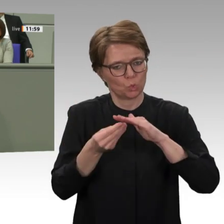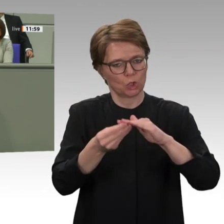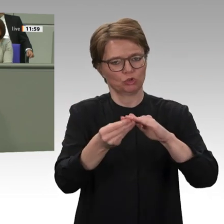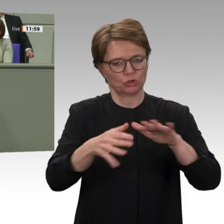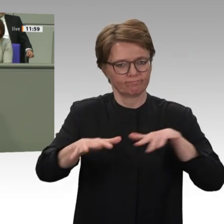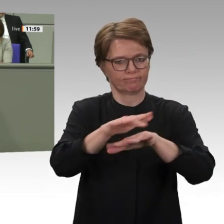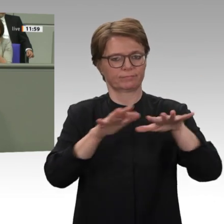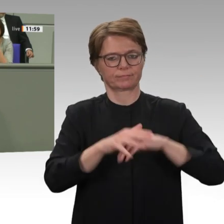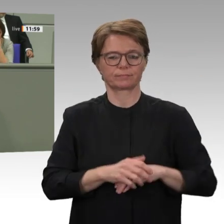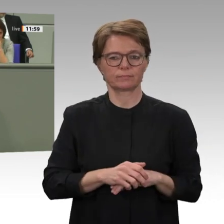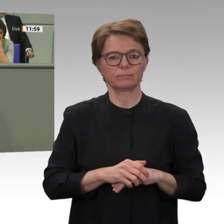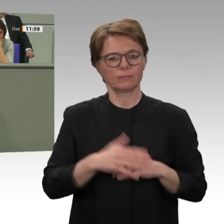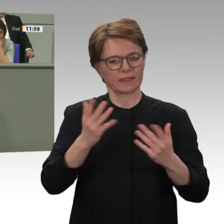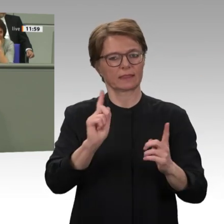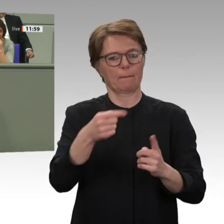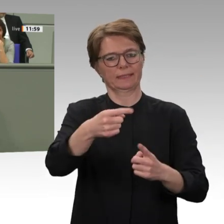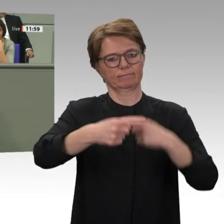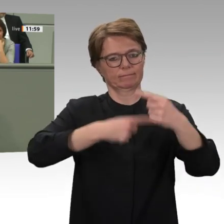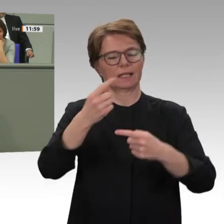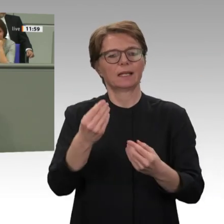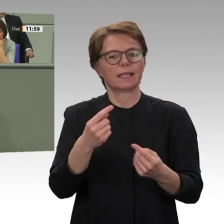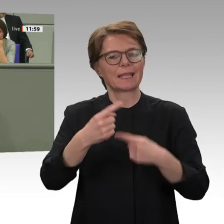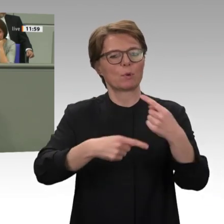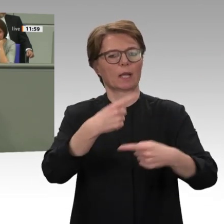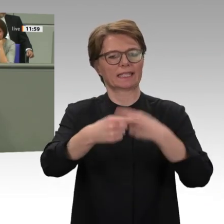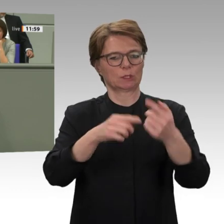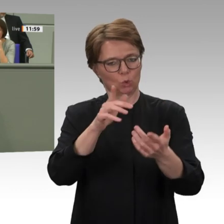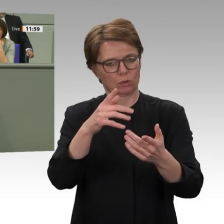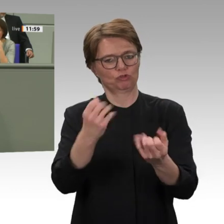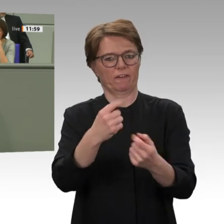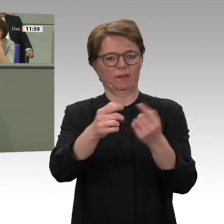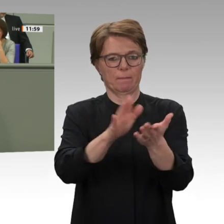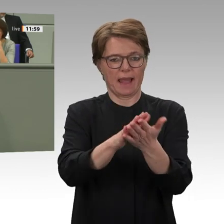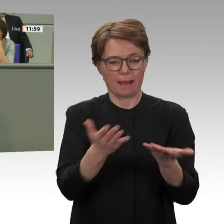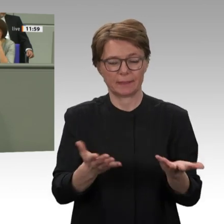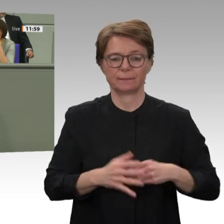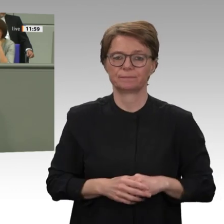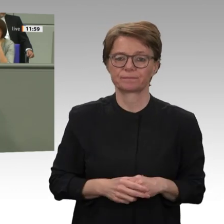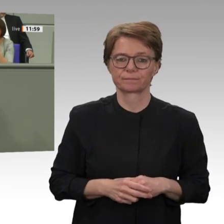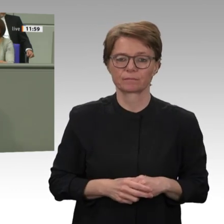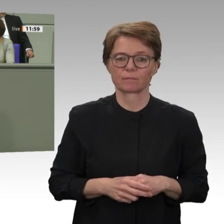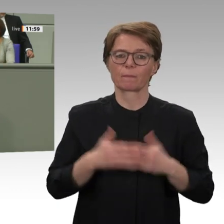aber genau diese Kräfte müssen politisch unterstützt werden, und dazu muss die UNO unterstützt werden.